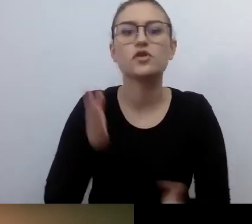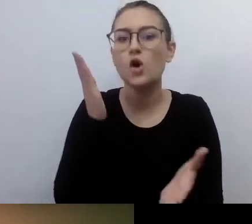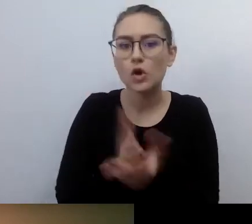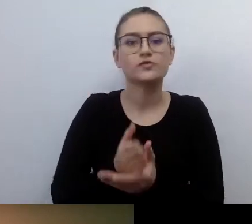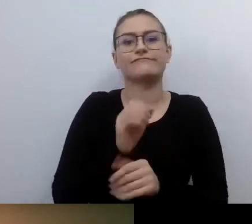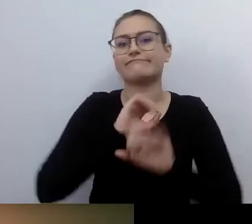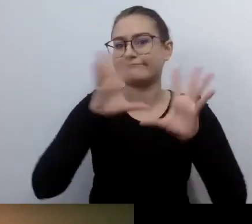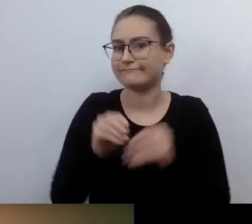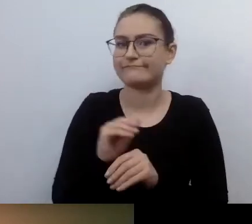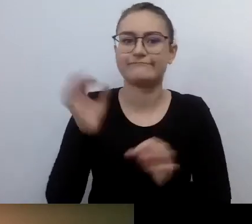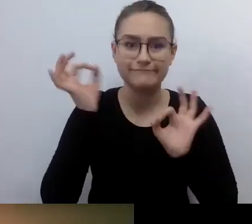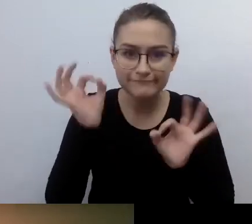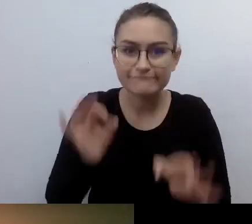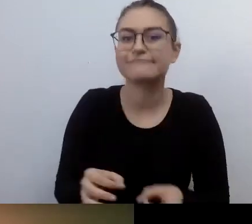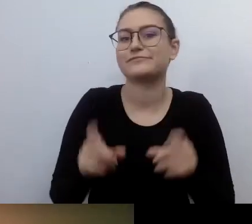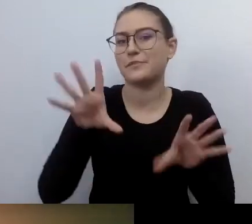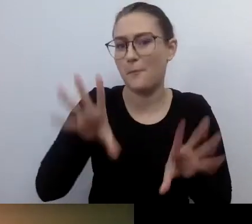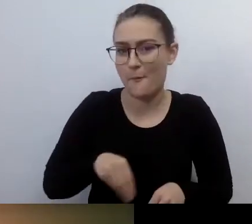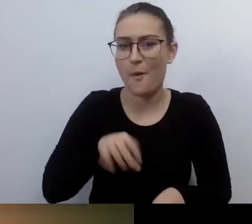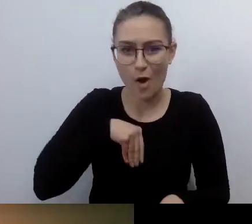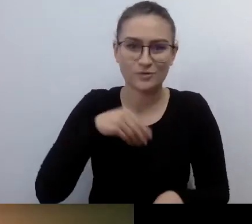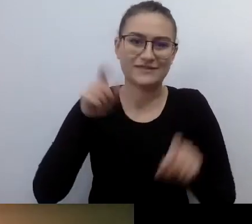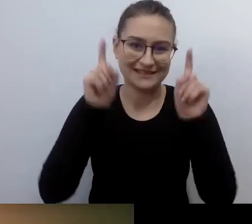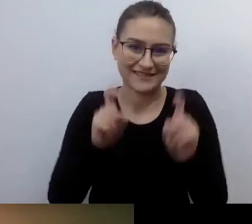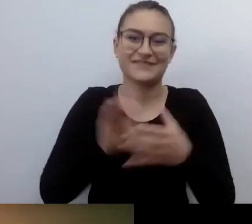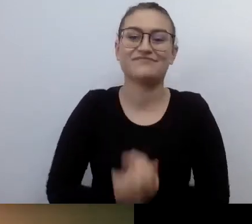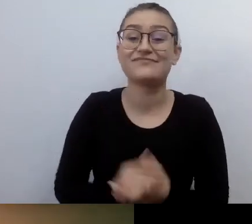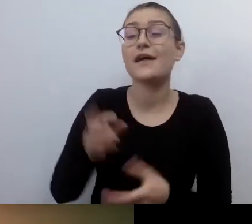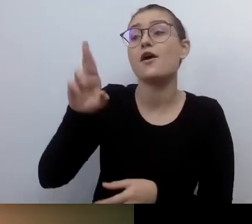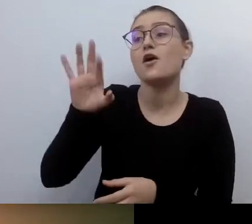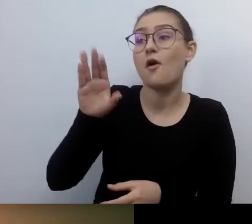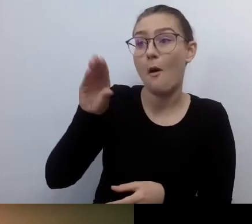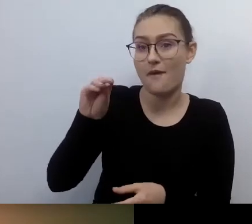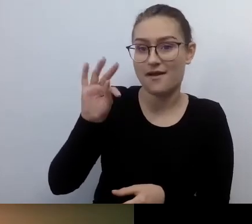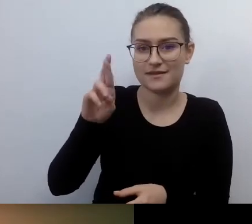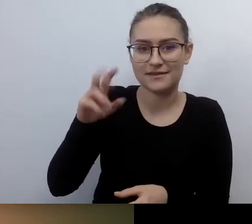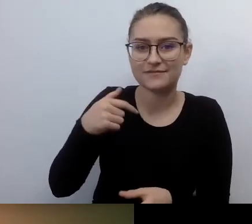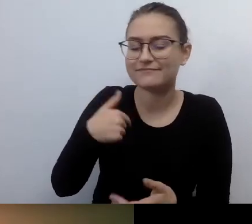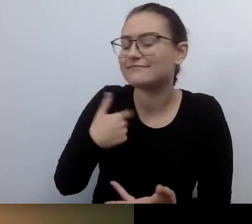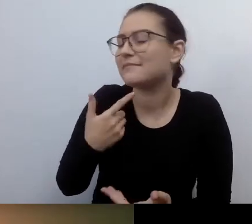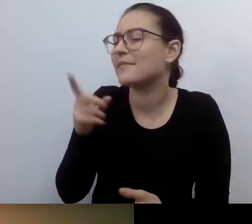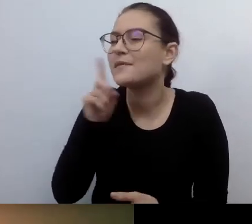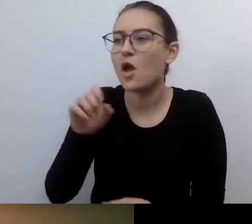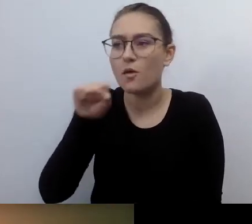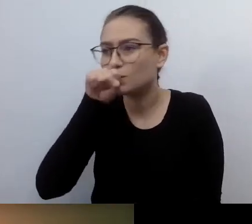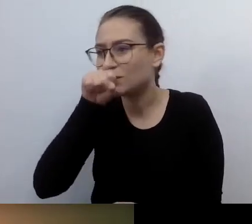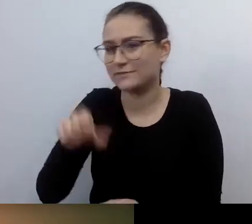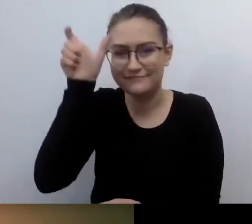Robert, nie możesz mi odmówić, że jestem w ciebie zapatrzona i cię podziwiam. Taka ciekawostka.